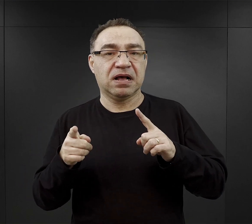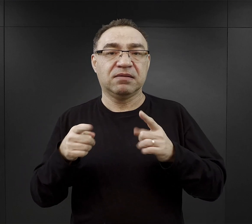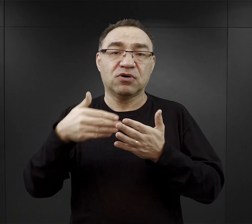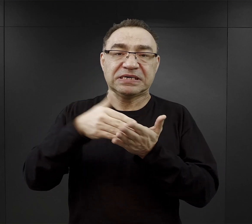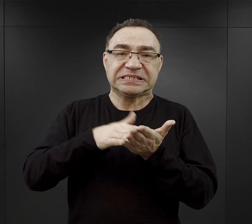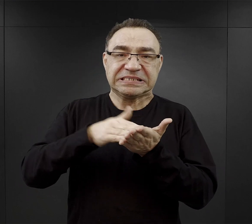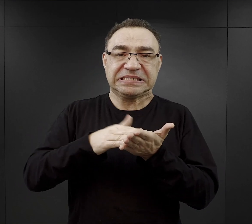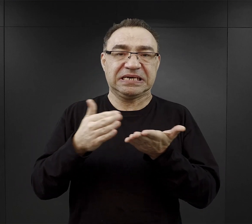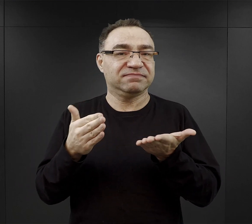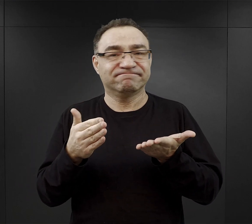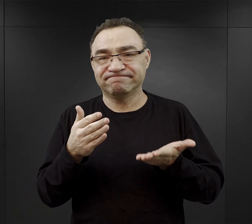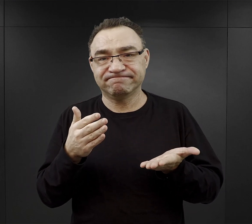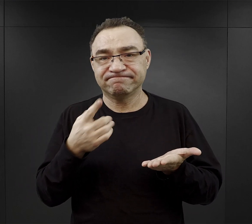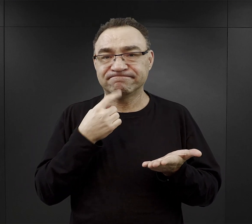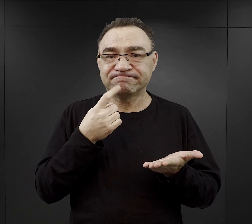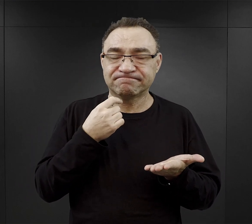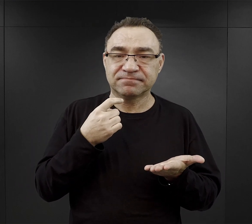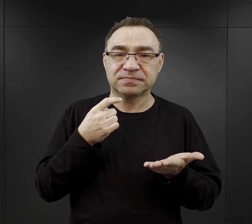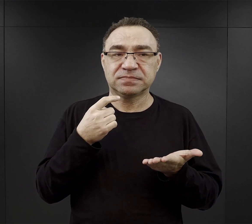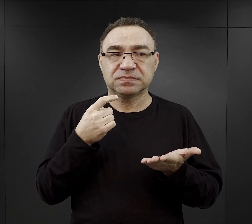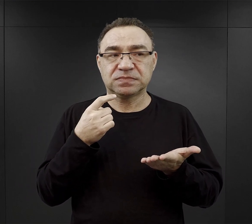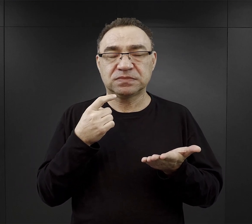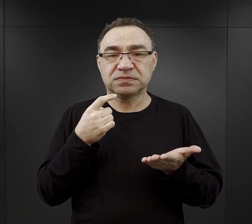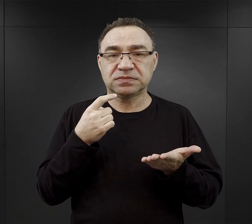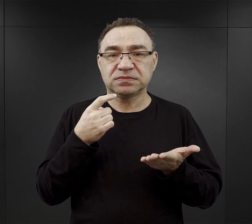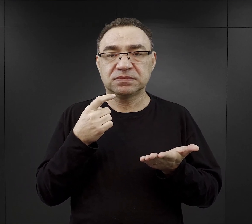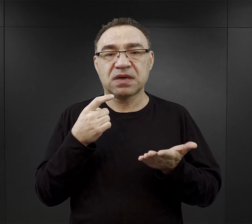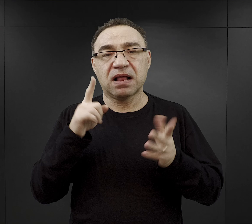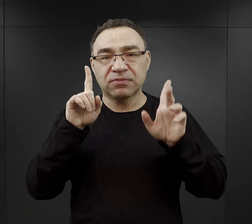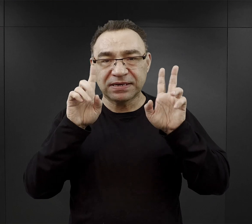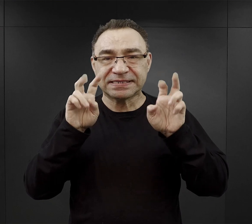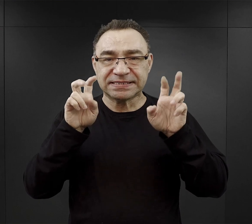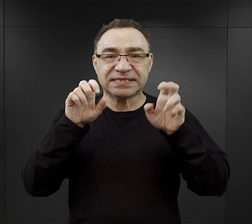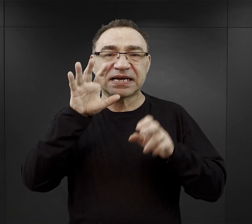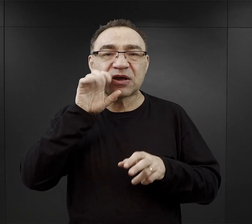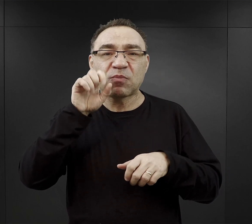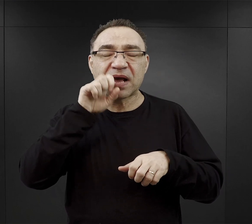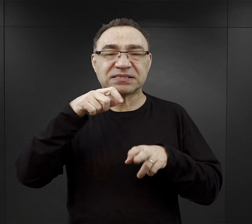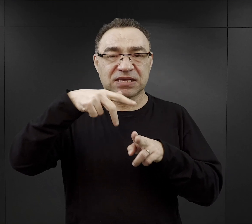Ewentualnie jakąś, jak to mówiono w obozie kiełbasę końską, czy blutwurst,